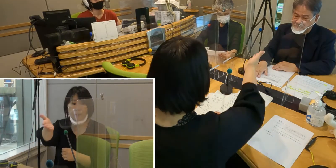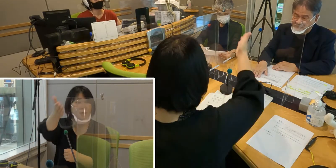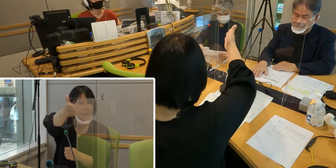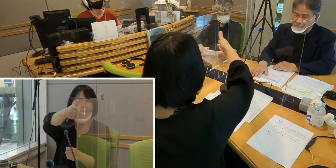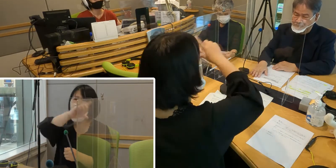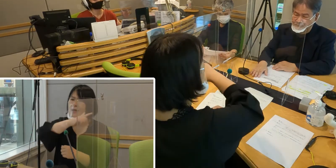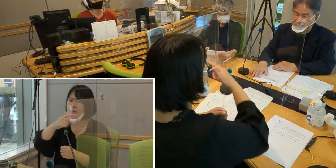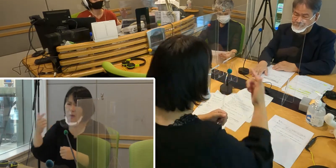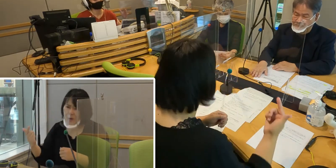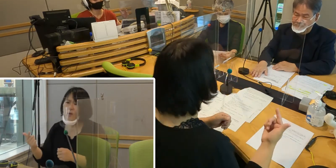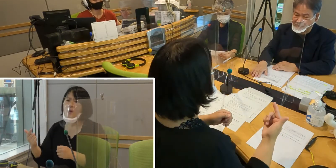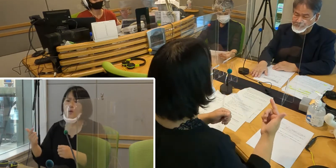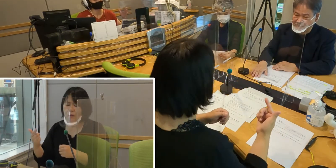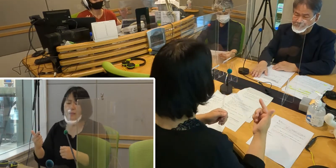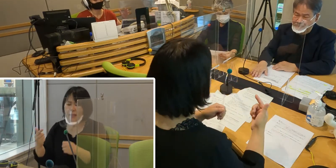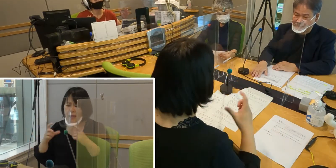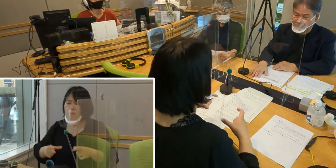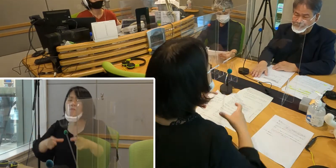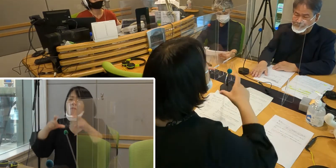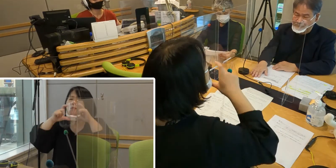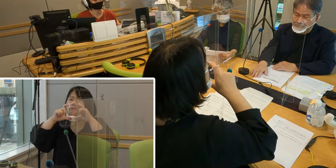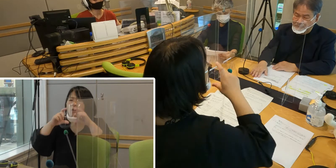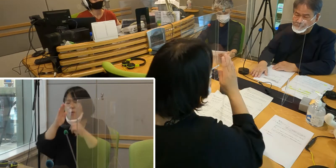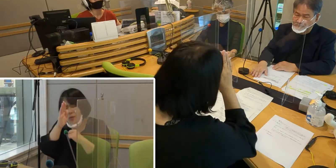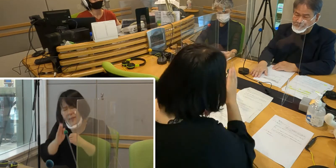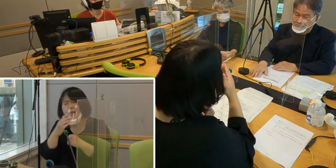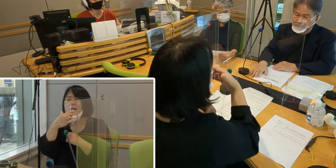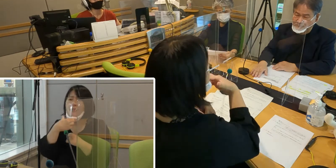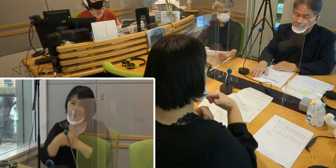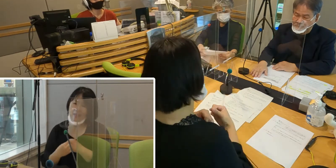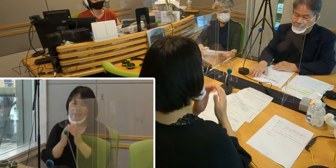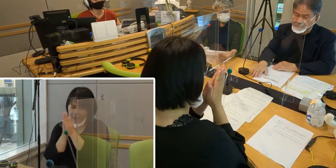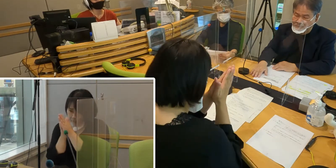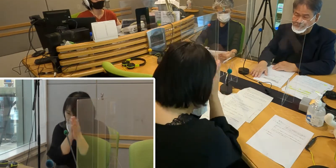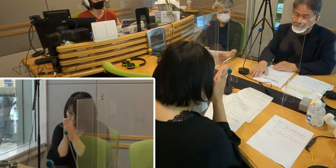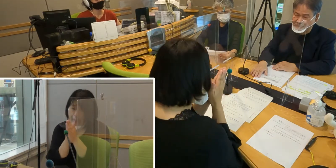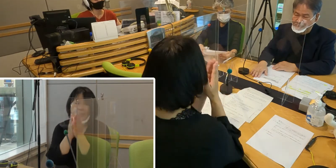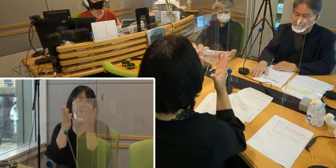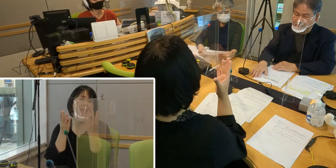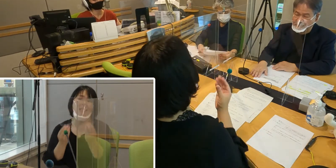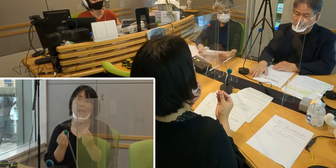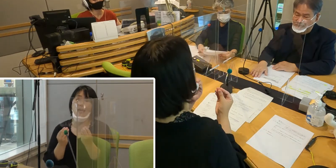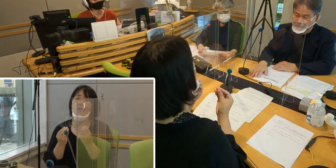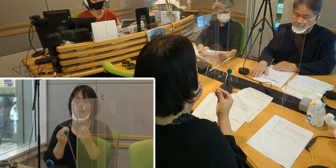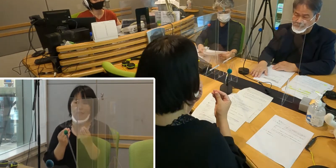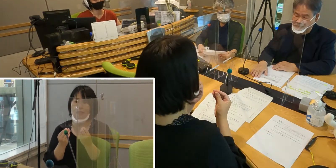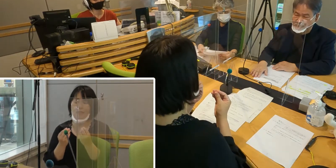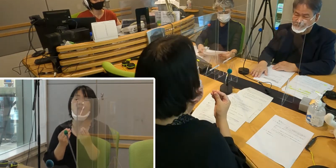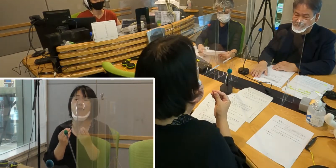マスクを着用してどうにかお願いしたいということを 事前にお伝えしていたんですけれども